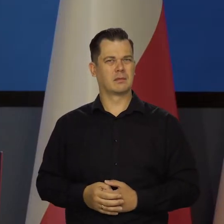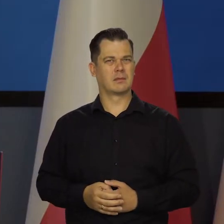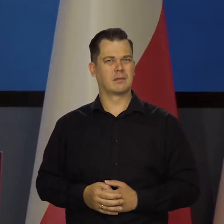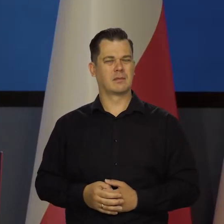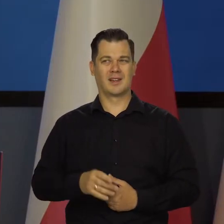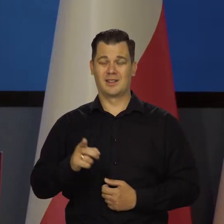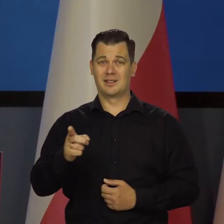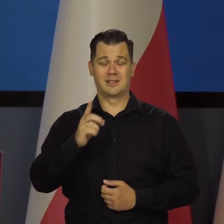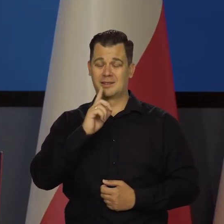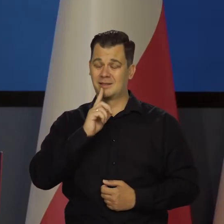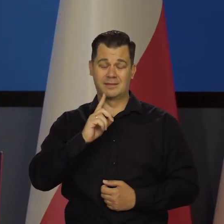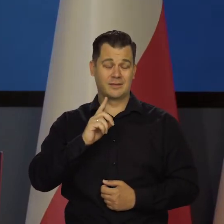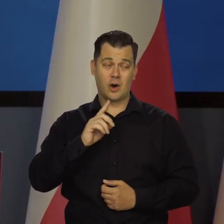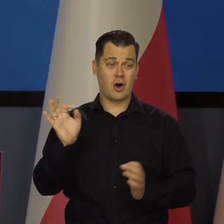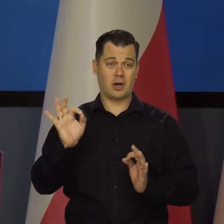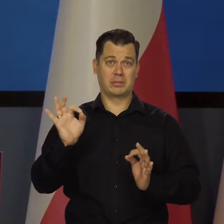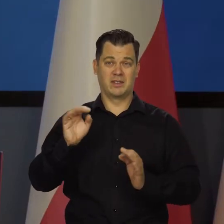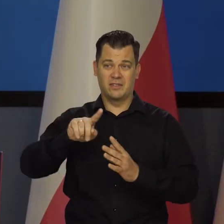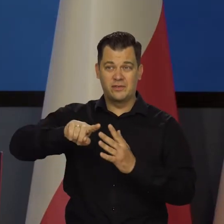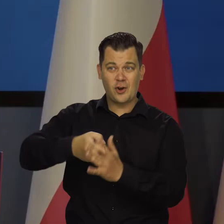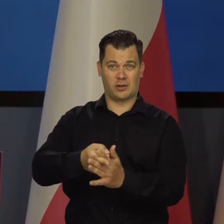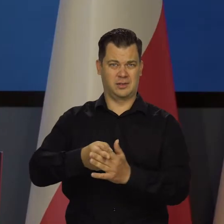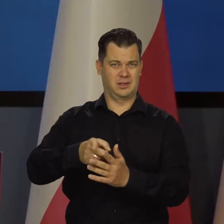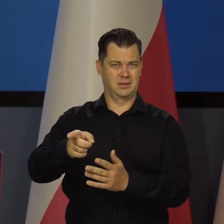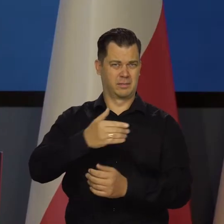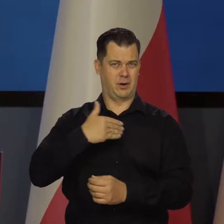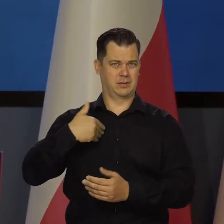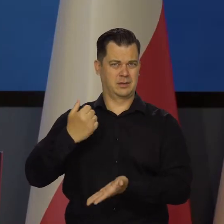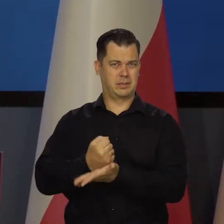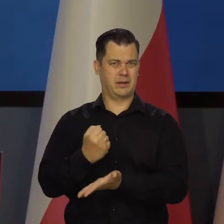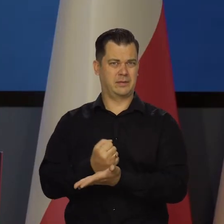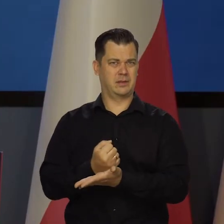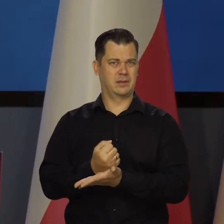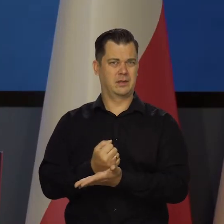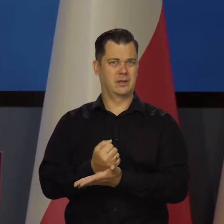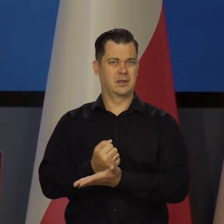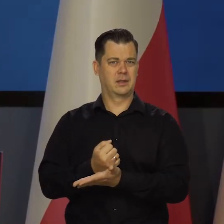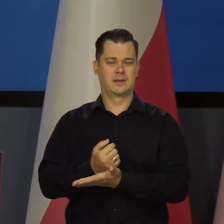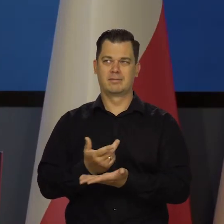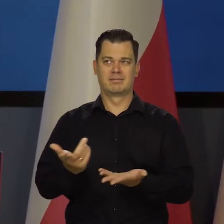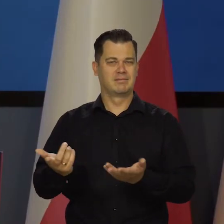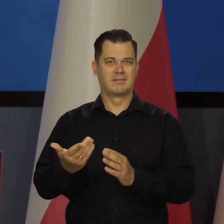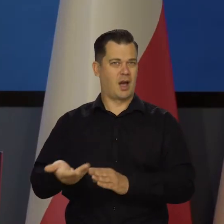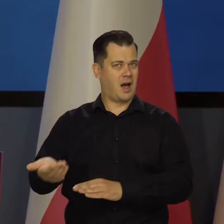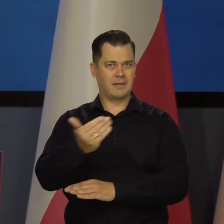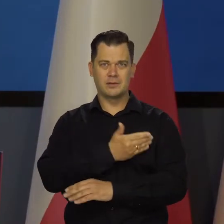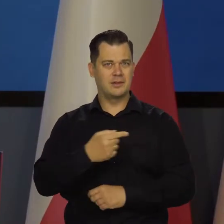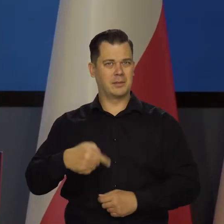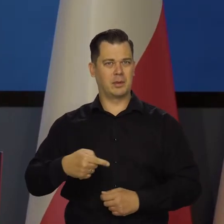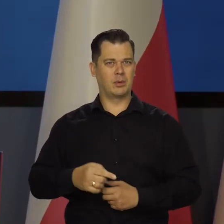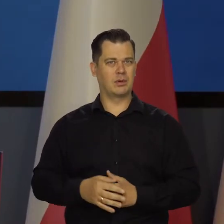Tak bezczelnego wtrącania się w wewnętrzne sprawy Polski przez obce państwo nie mieliśmy od dawna do czynienia.